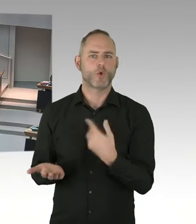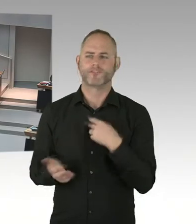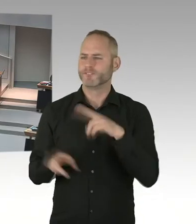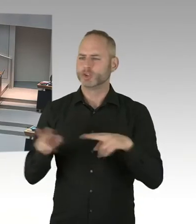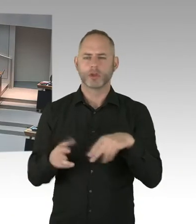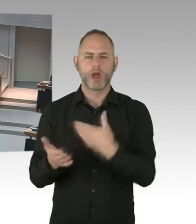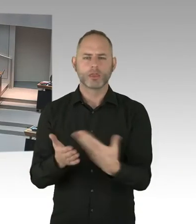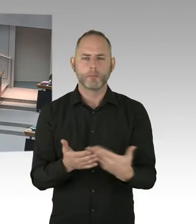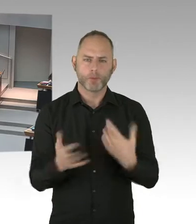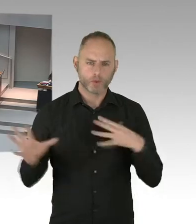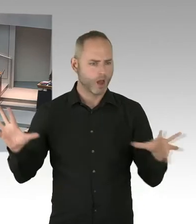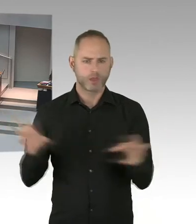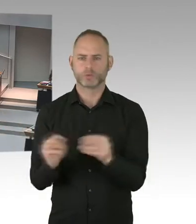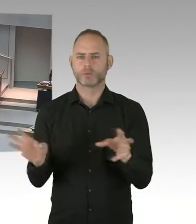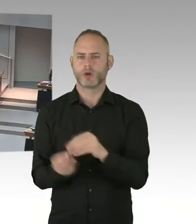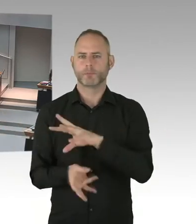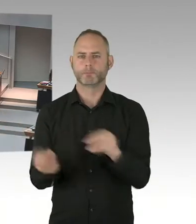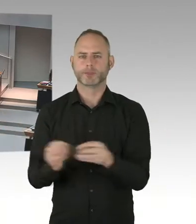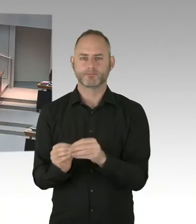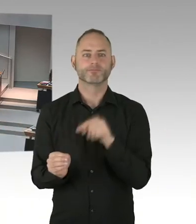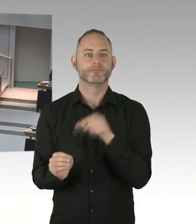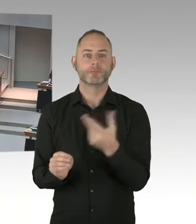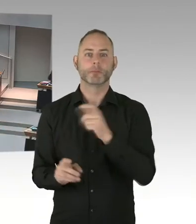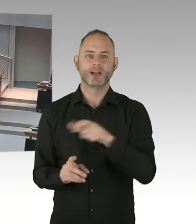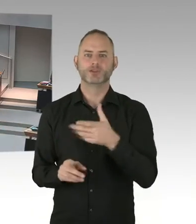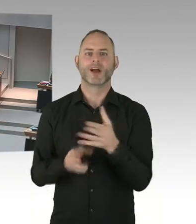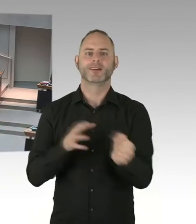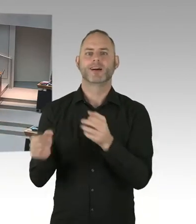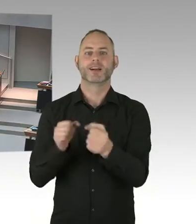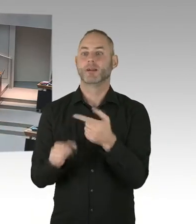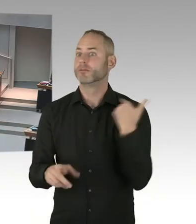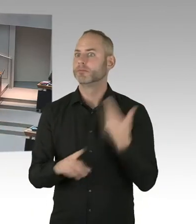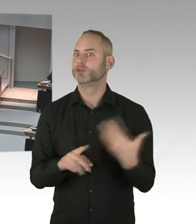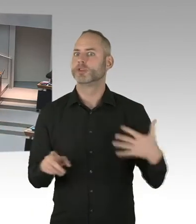spielt Berlin in die Karten. Denn wir haben ganz aktuell eben auch die Situation,